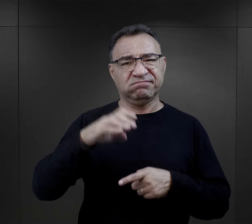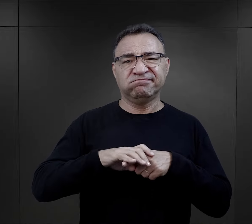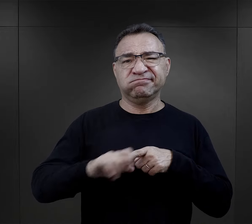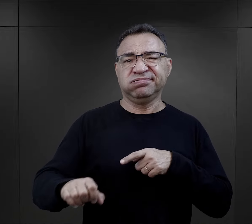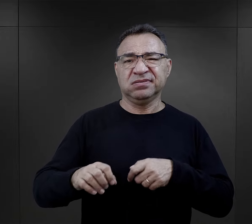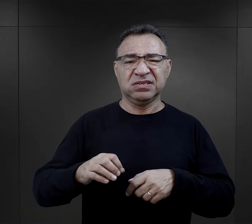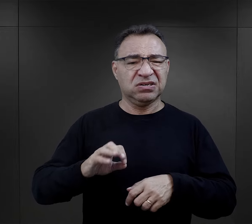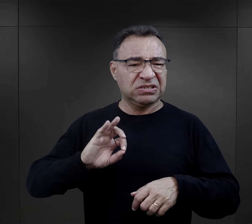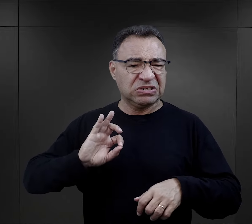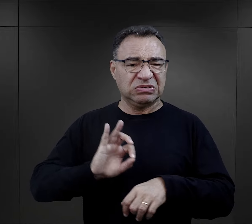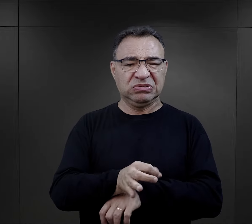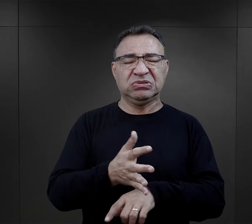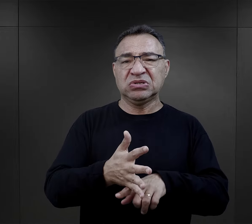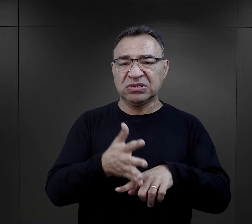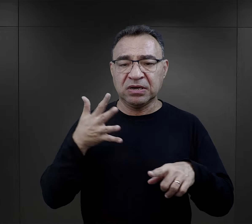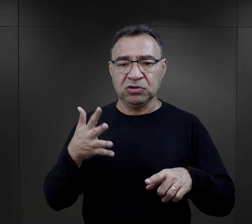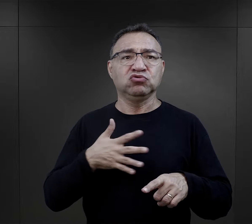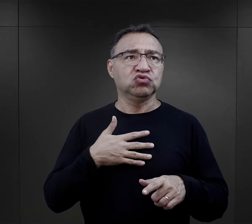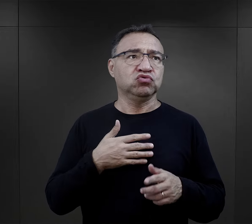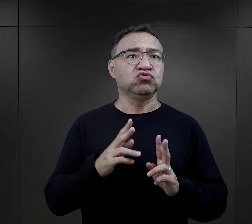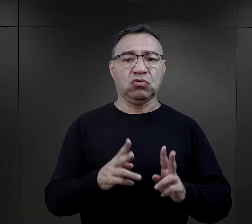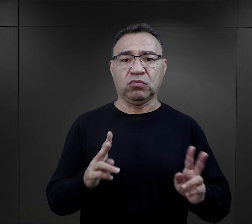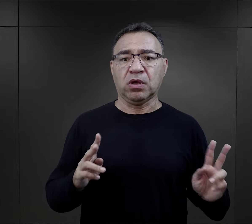powszechnie uznawana za właściwą. Wręcz